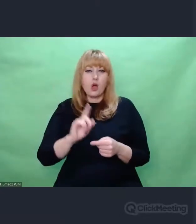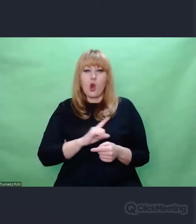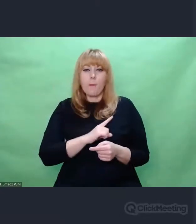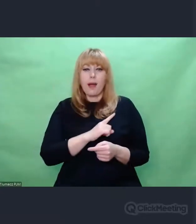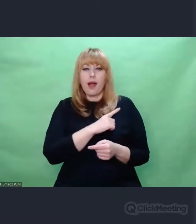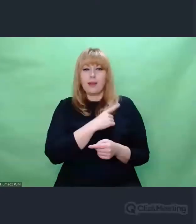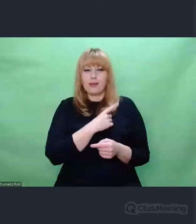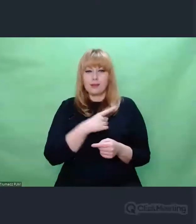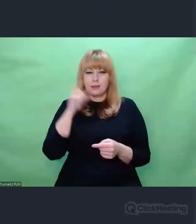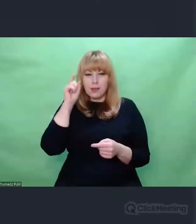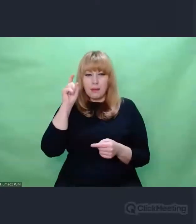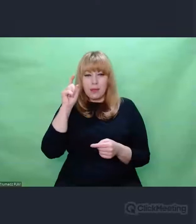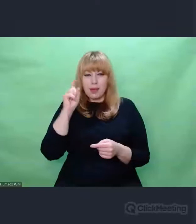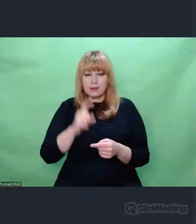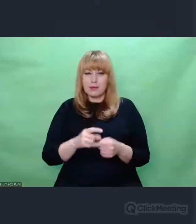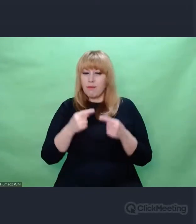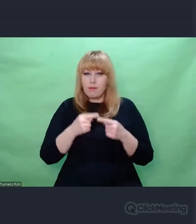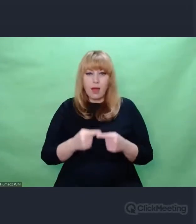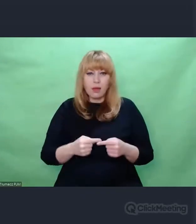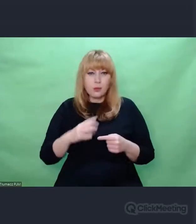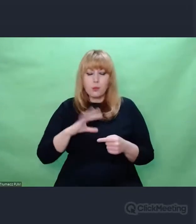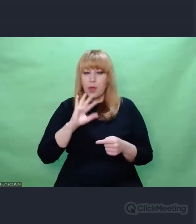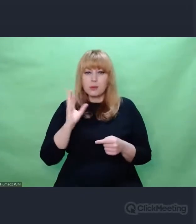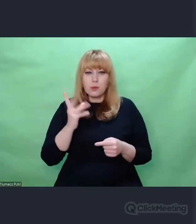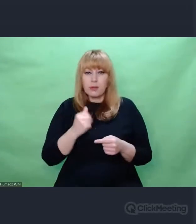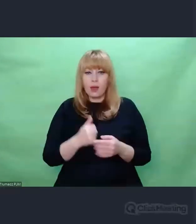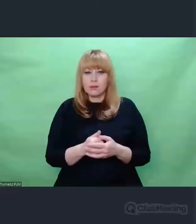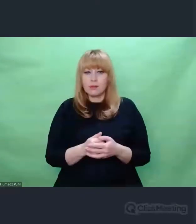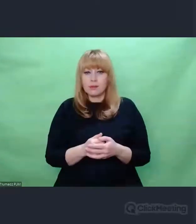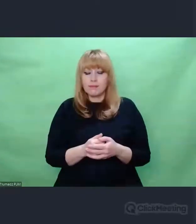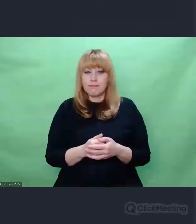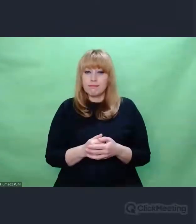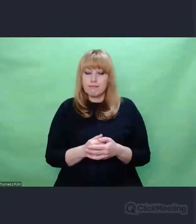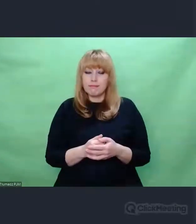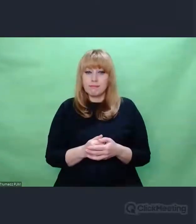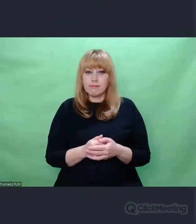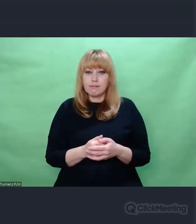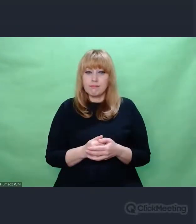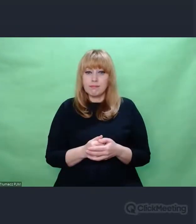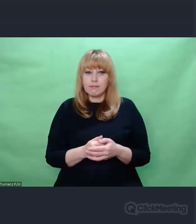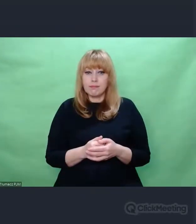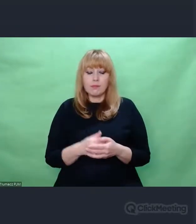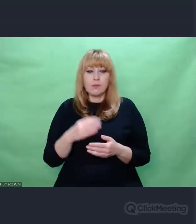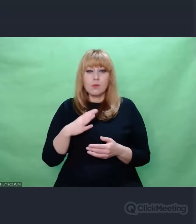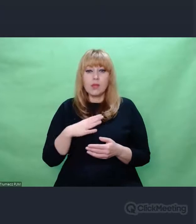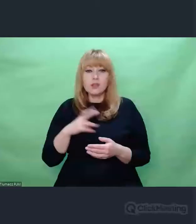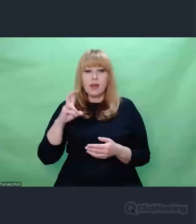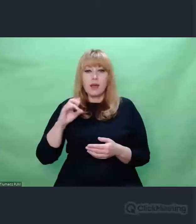To było proszę Państwa pierwsze zdanie z Loreley Heinego które brzmiało